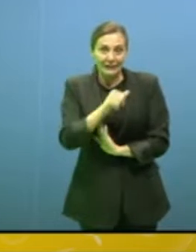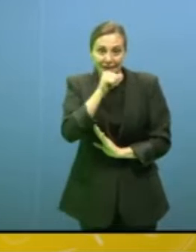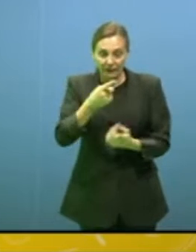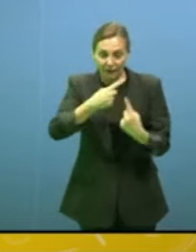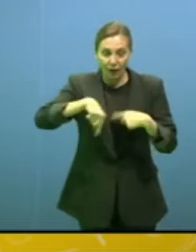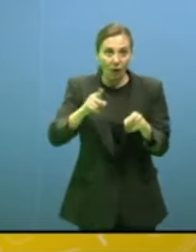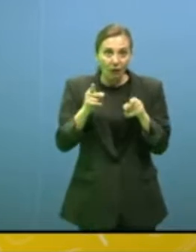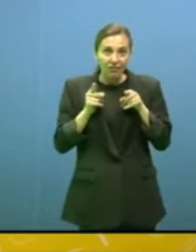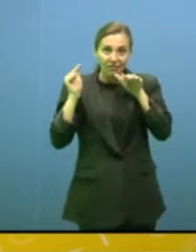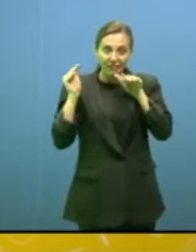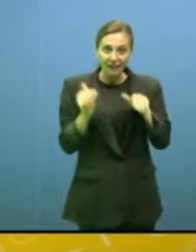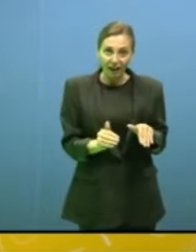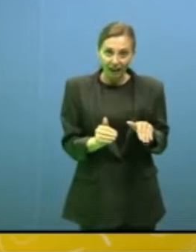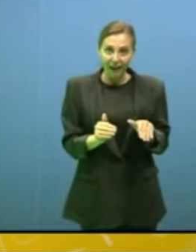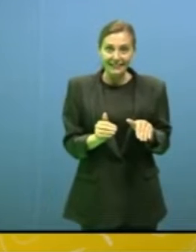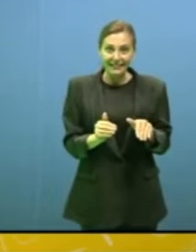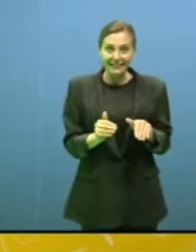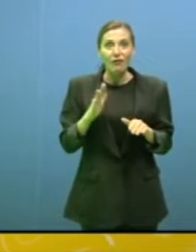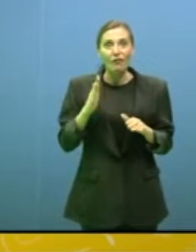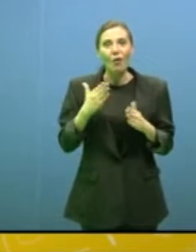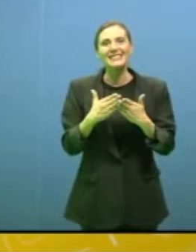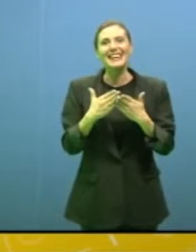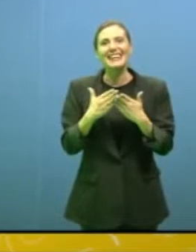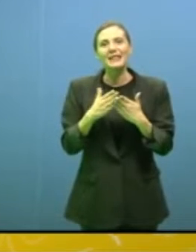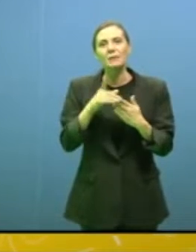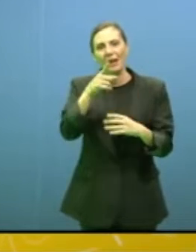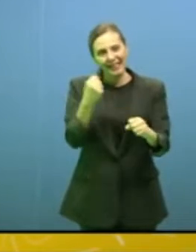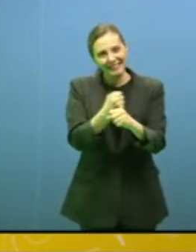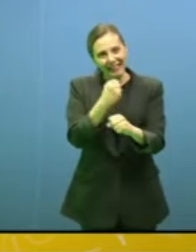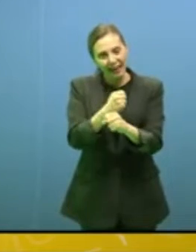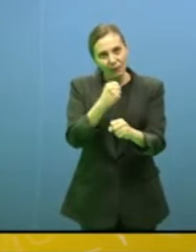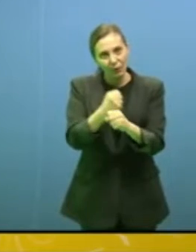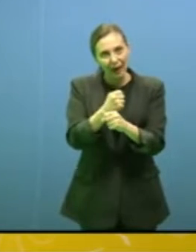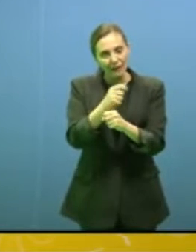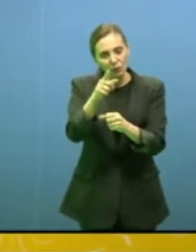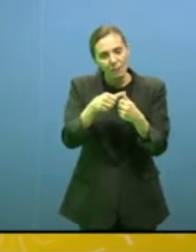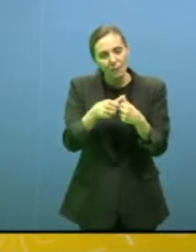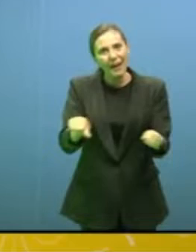che forse è al centro di quel libro al quale lei sta lavorando "Tasmania"? Io ci sono stata,